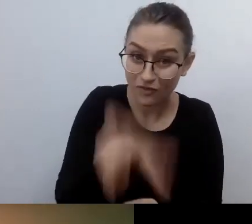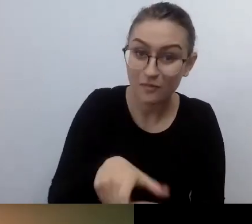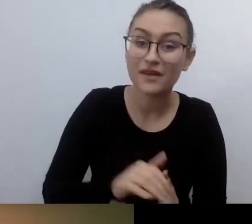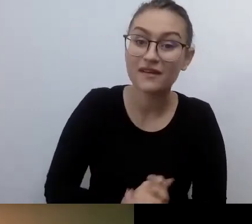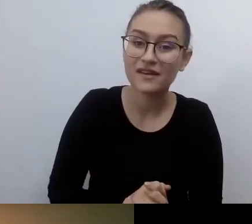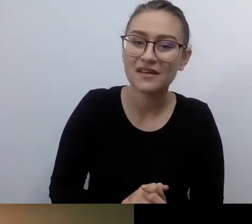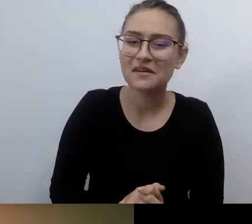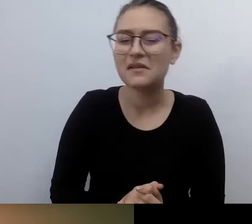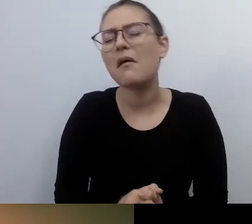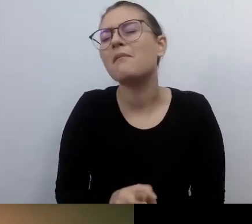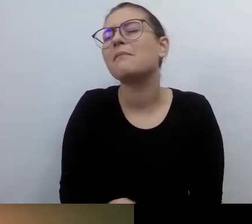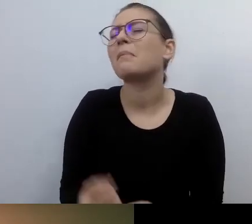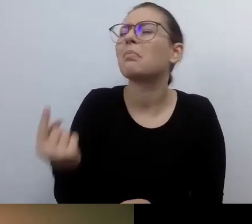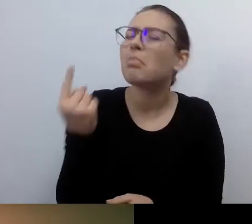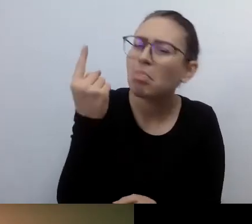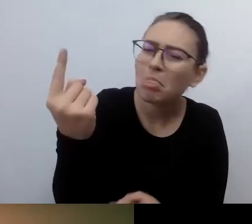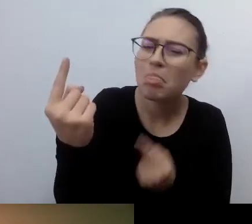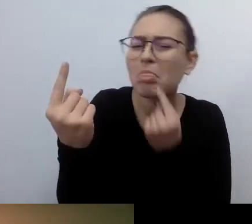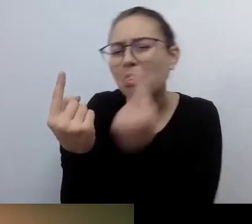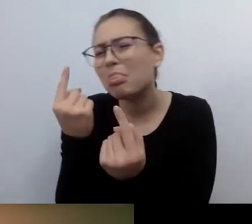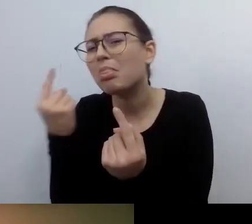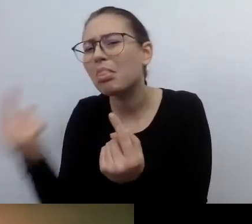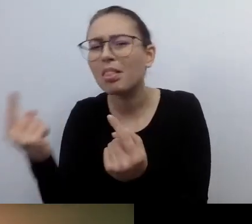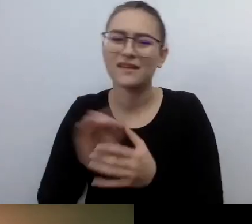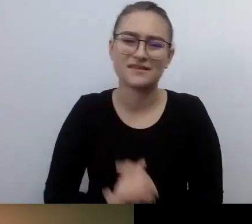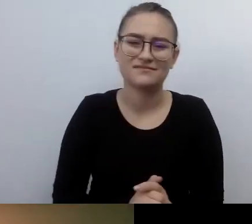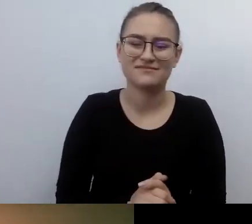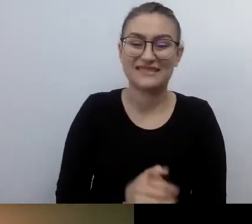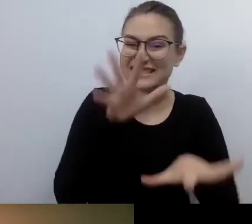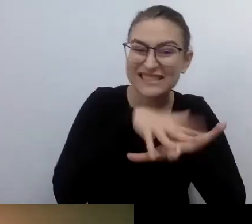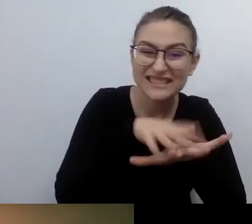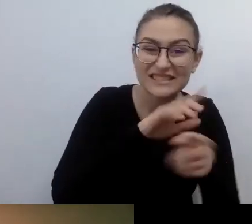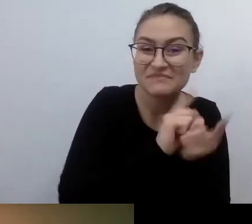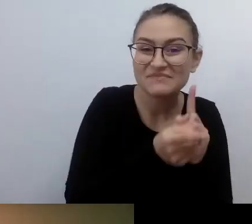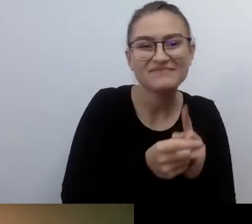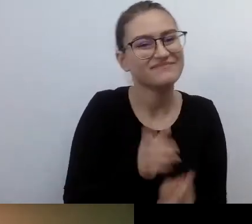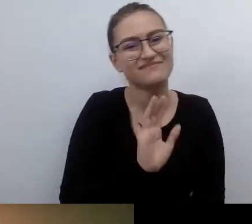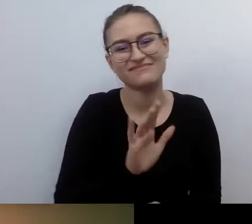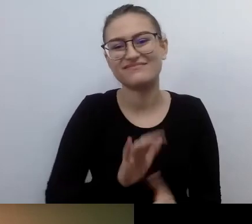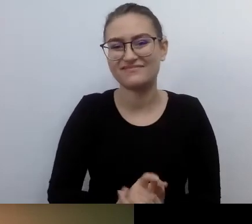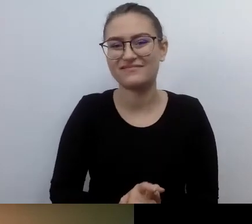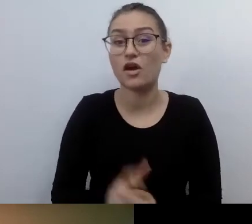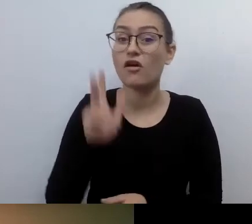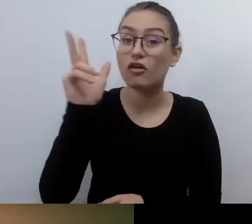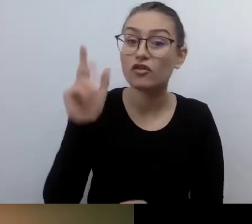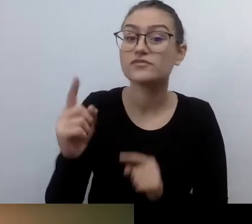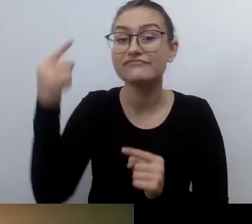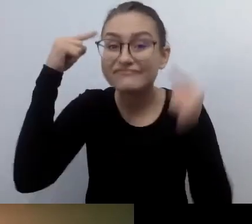To będzie myślenie wypływające z głowy, serducha konkretnej osoby. MAŁGORZATA: Empatyczne.